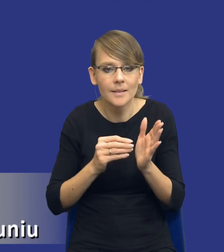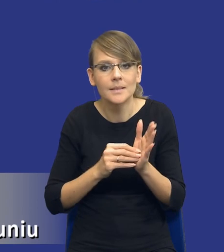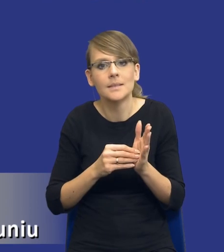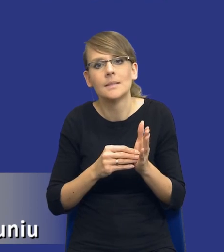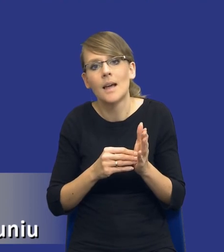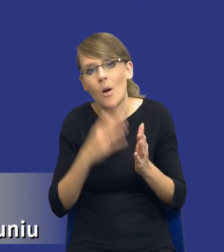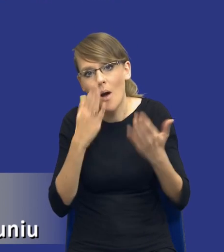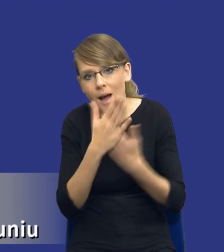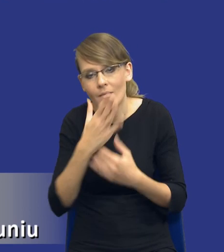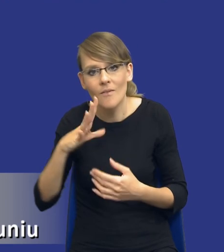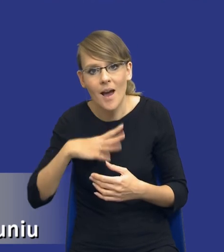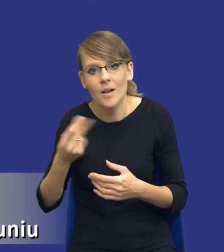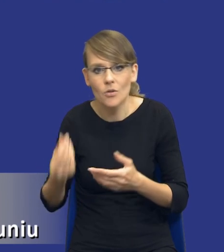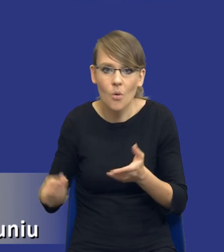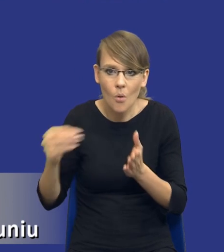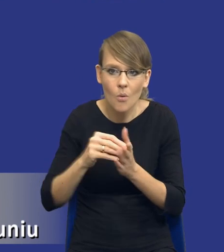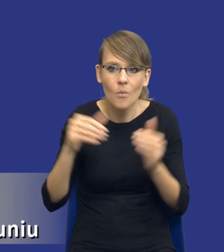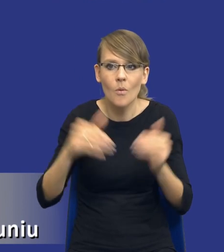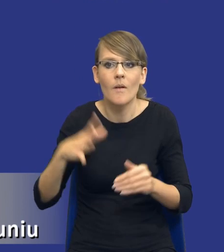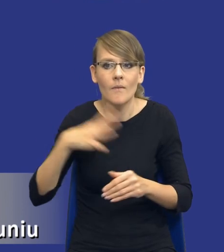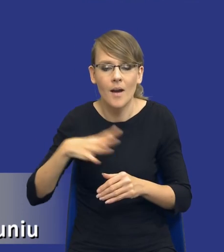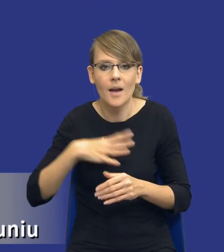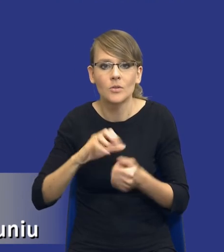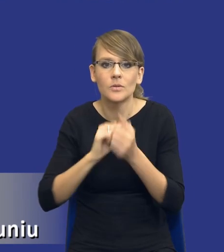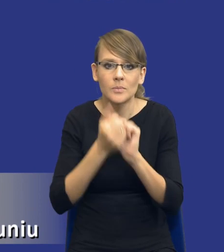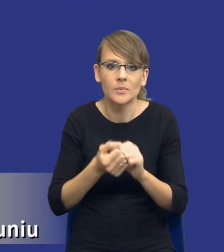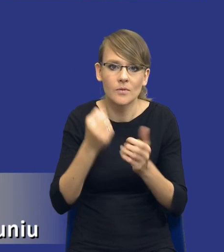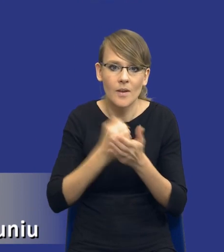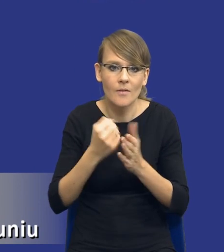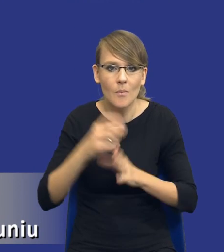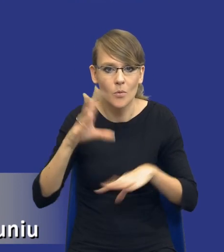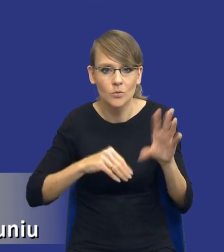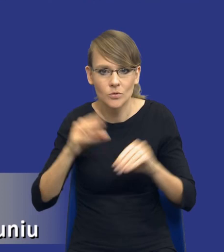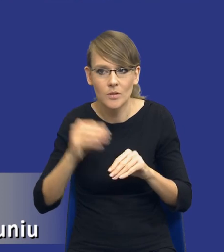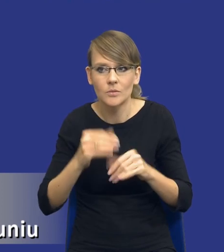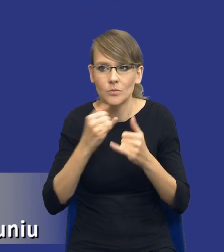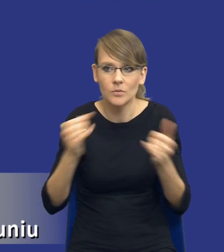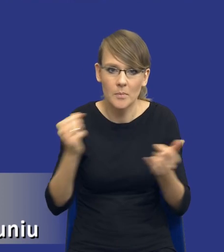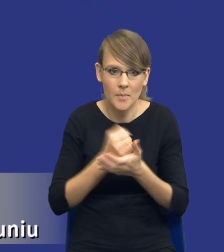pieniądze, zmienić troszeczkę jakby kwestię w budżecie. Może tego typu sprawy